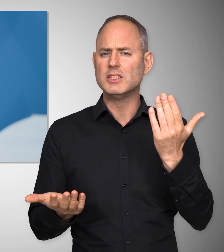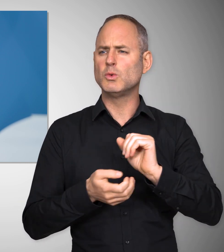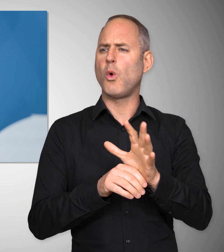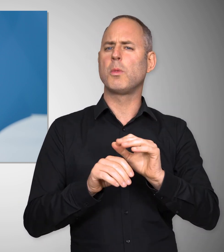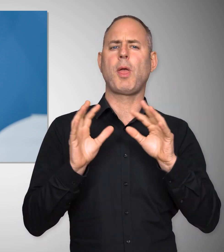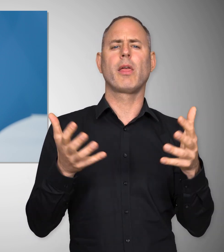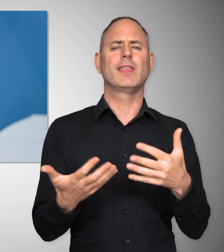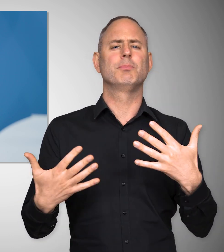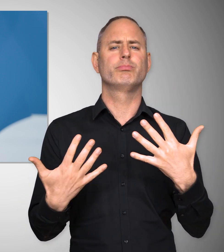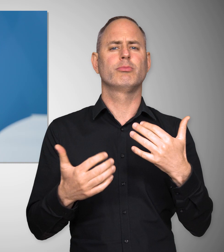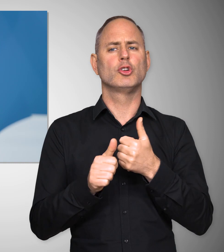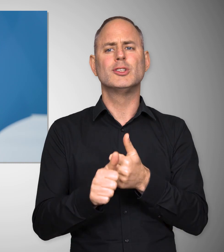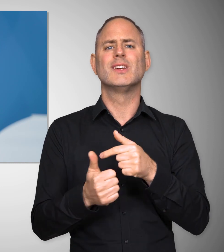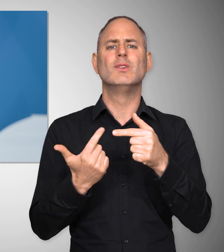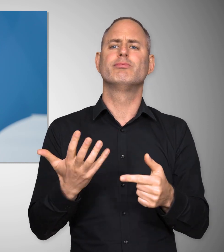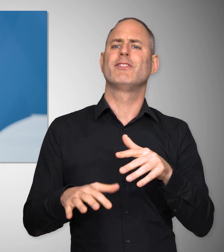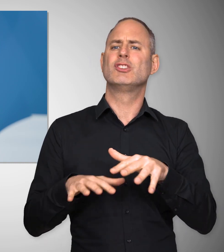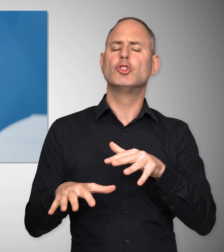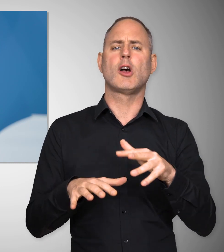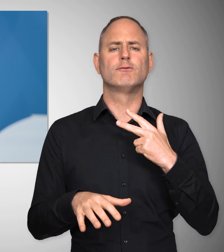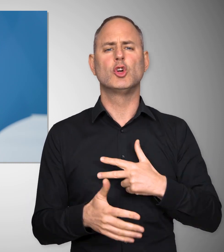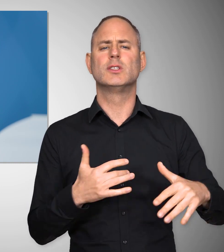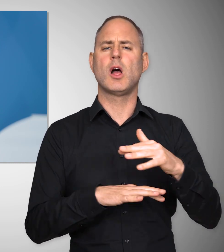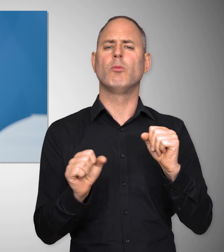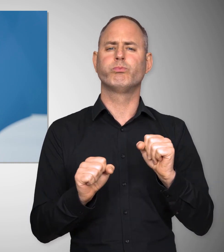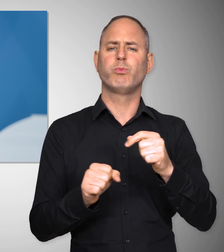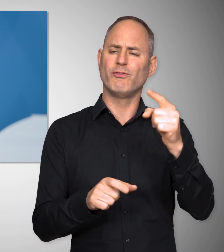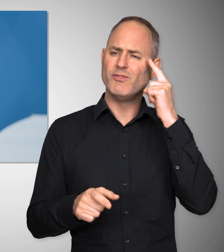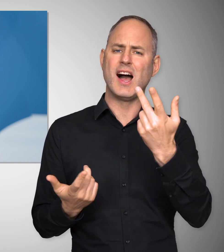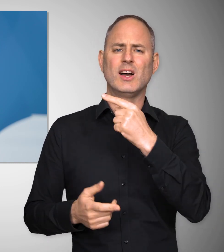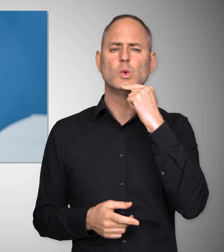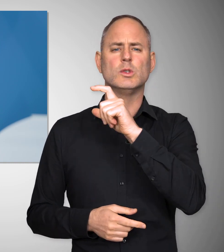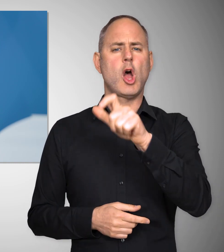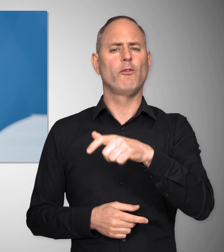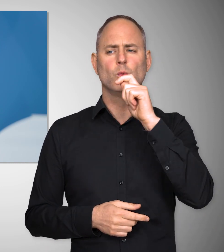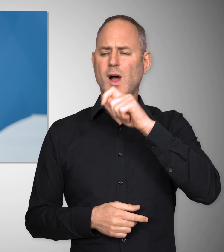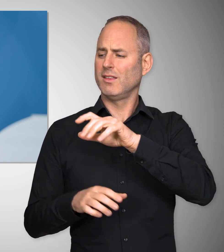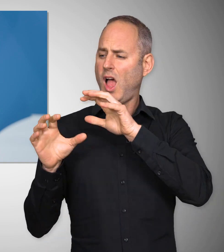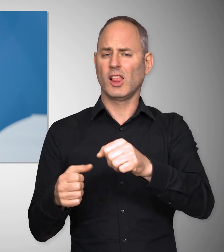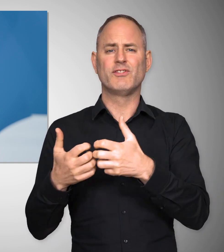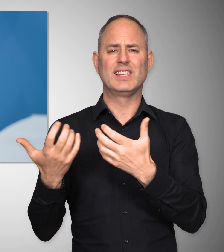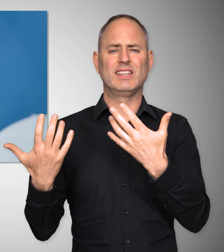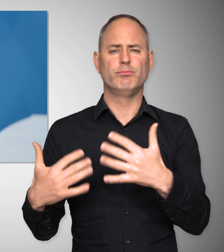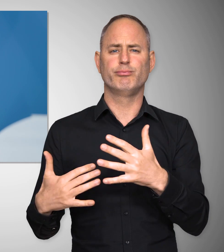auch für wirtschaftliche und soziale Konsequenzen hatte. Jeder weiß, was der russische Angriffskrieg gegen die Ukraine